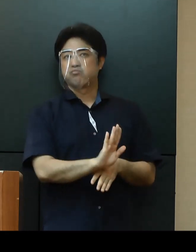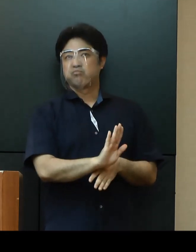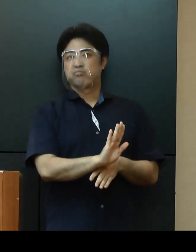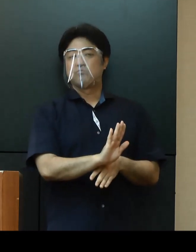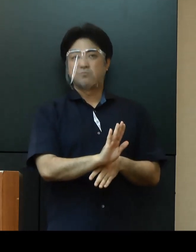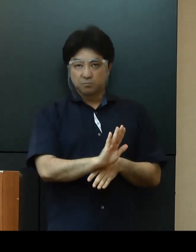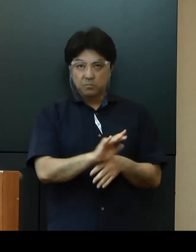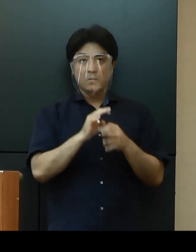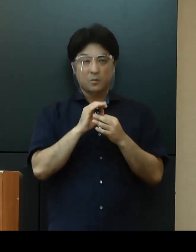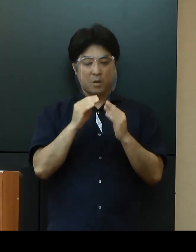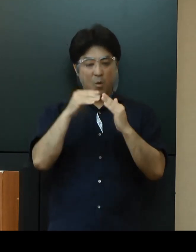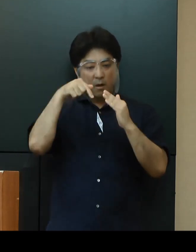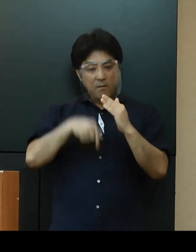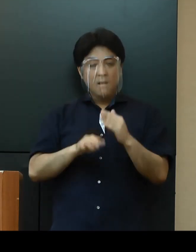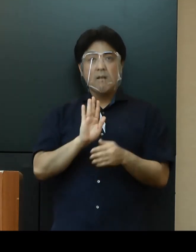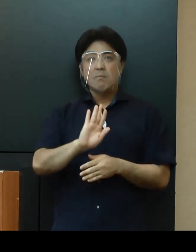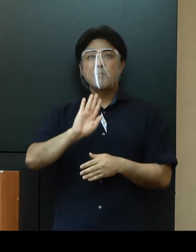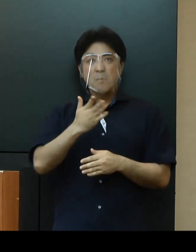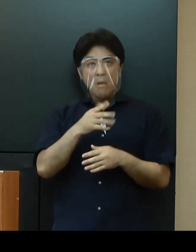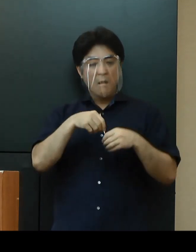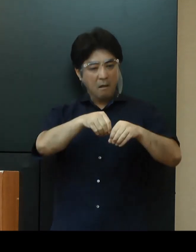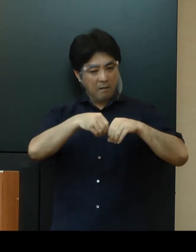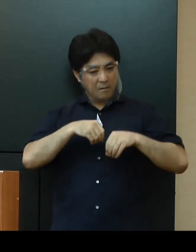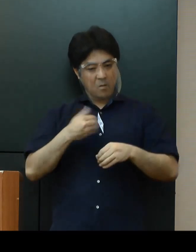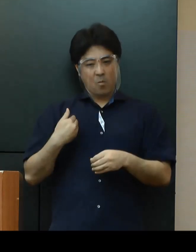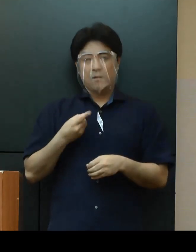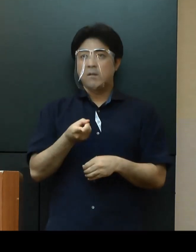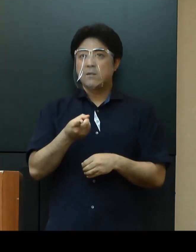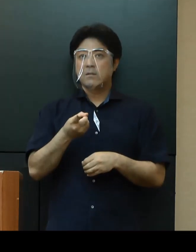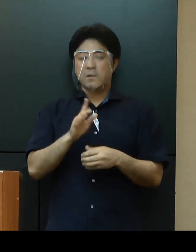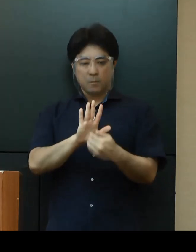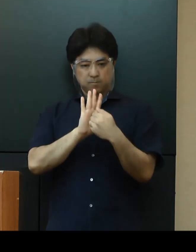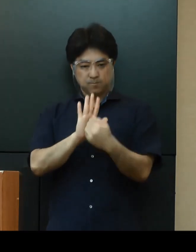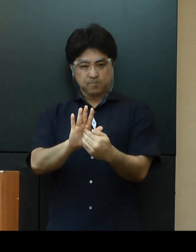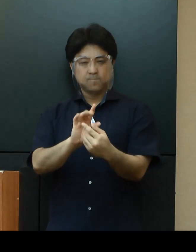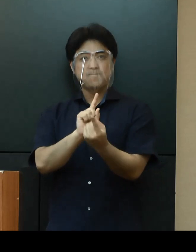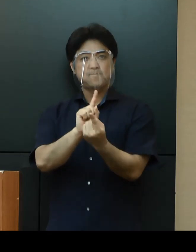家庭内であっても感染が起こらないよう、予防策の徹底をお願いいたします